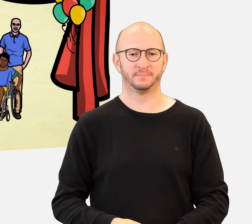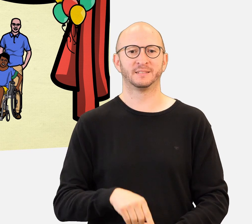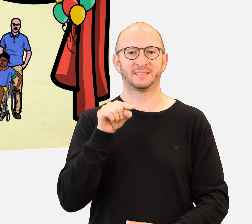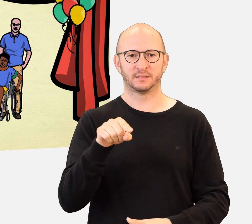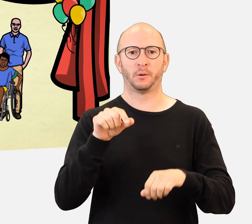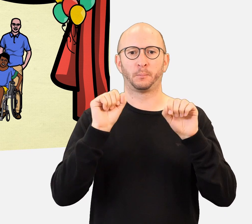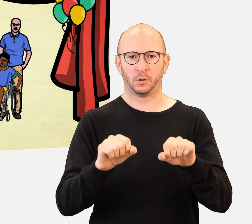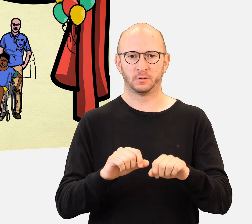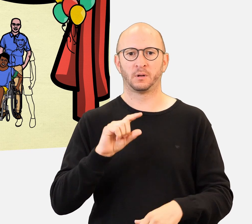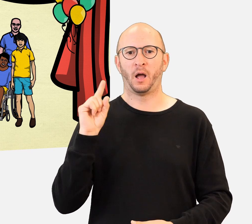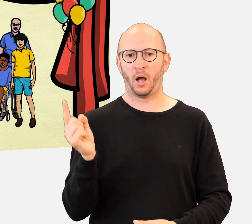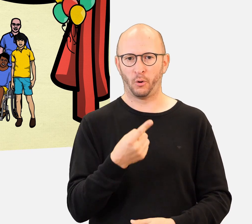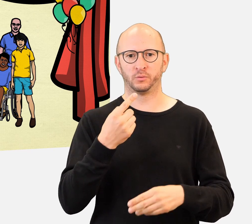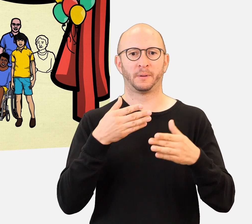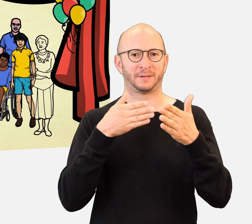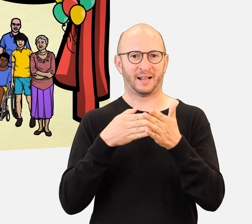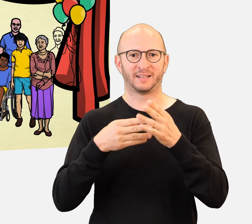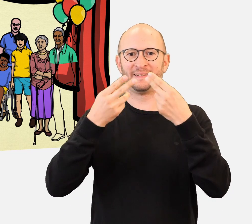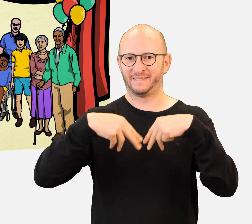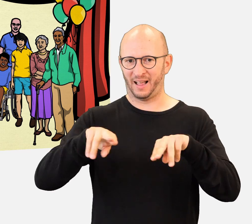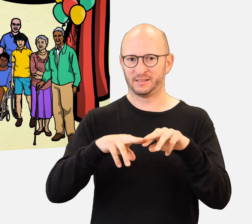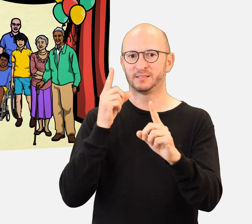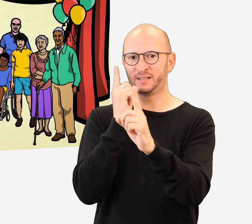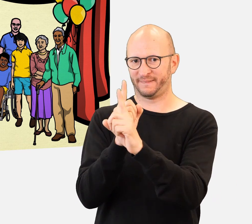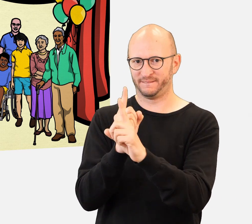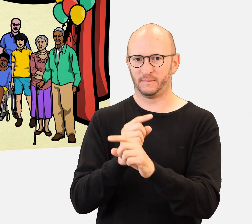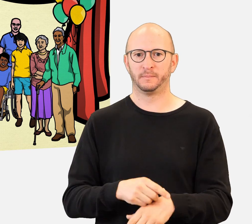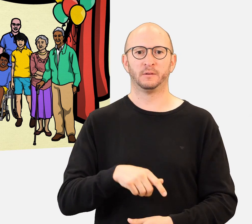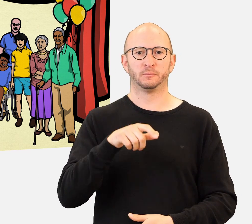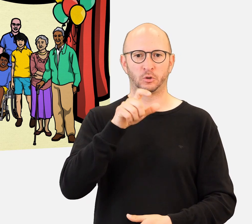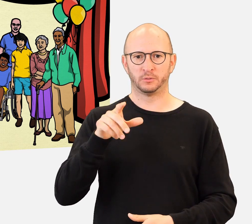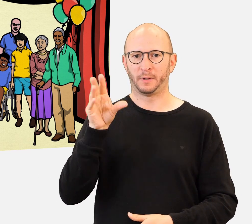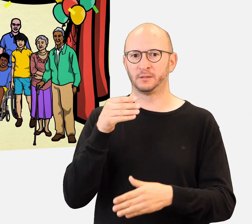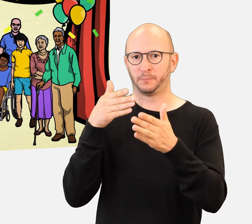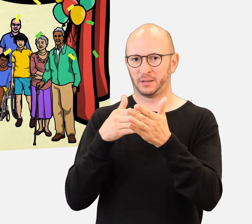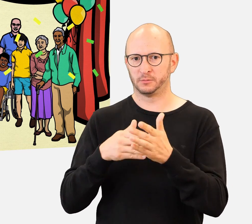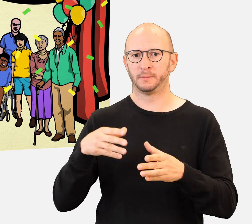das Gelernte mit Vereinen im Bereich Behinderung teilen können.